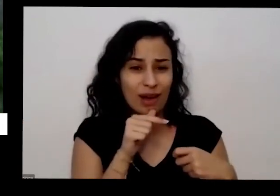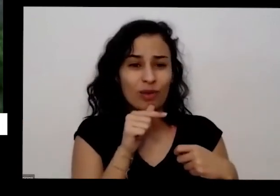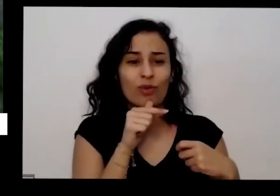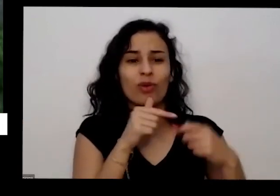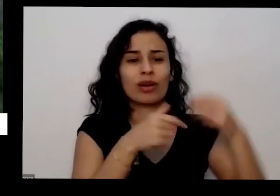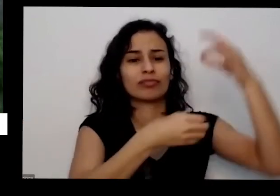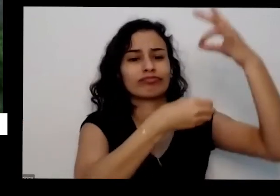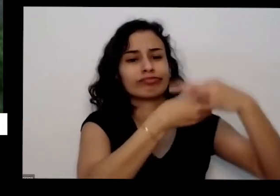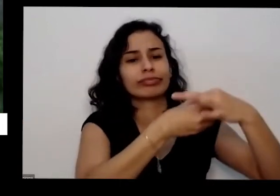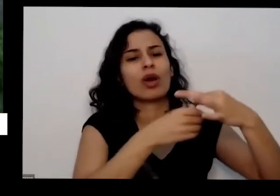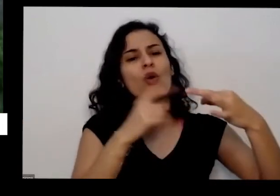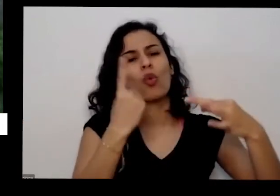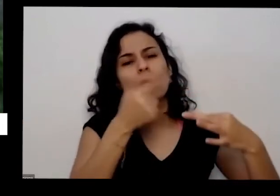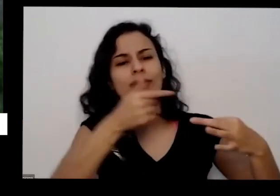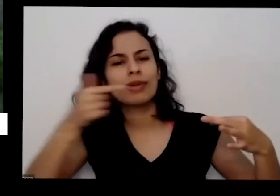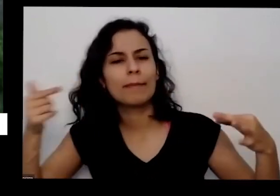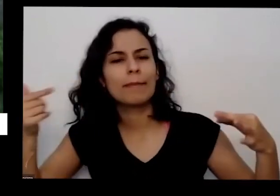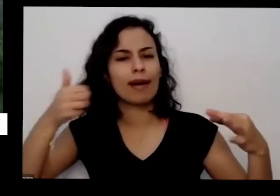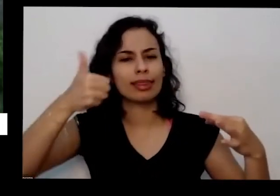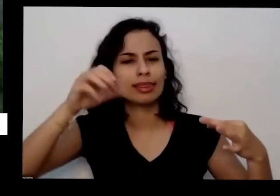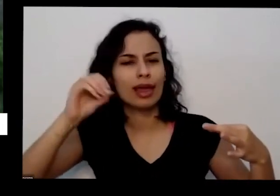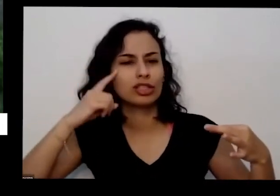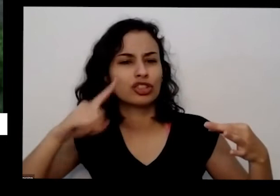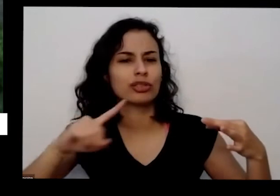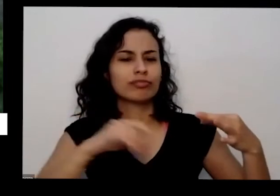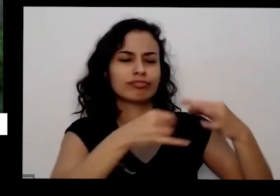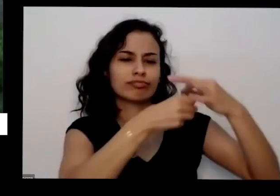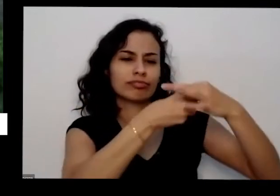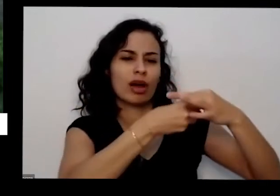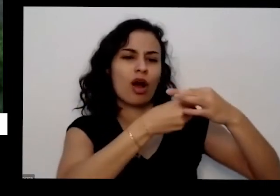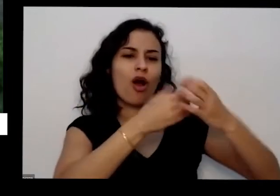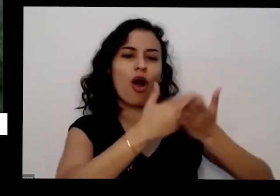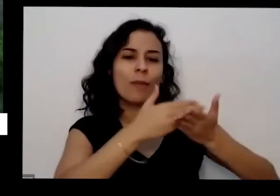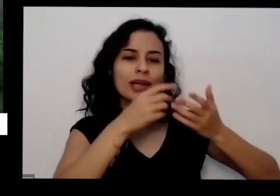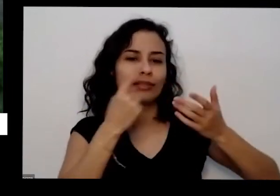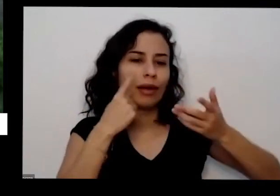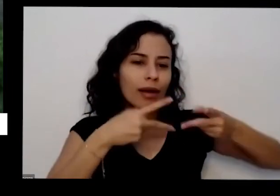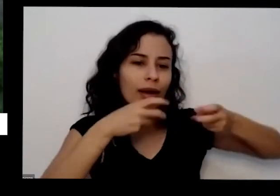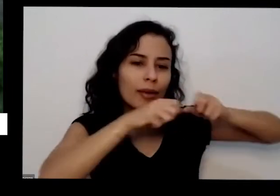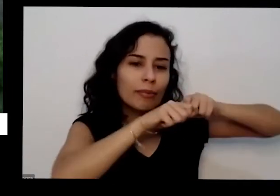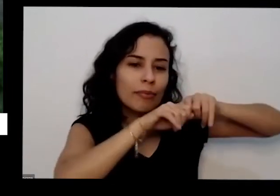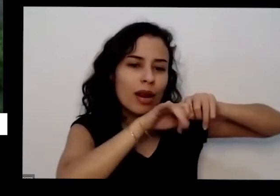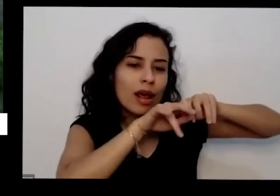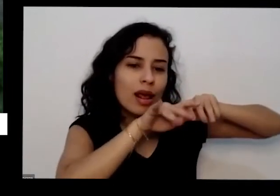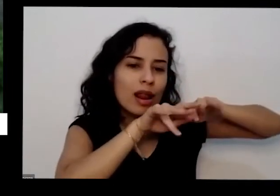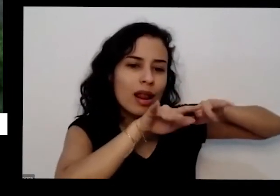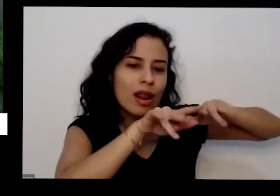a dez dias ele já vai começar a arrasar aí você pode transportar ele para arrumar uma